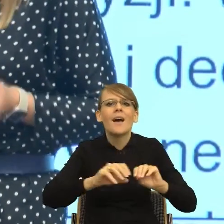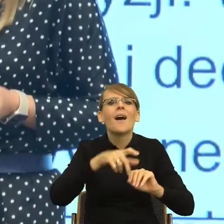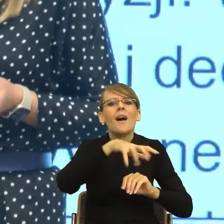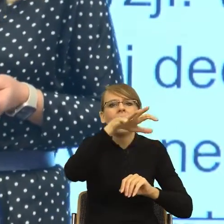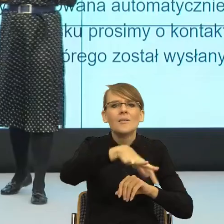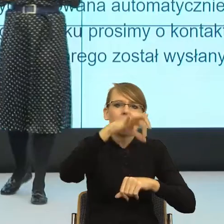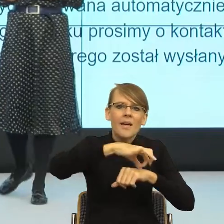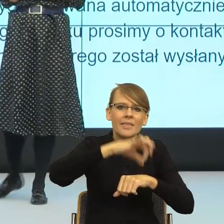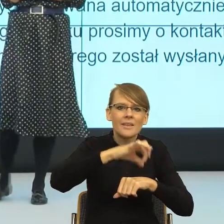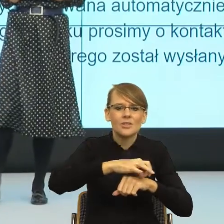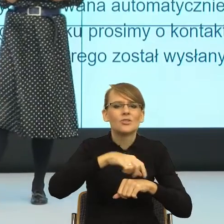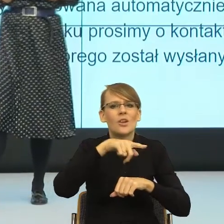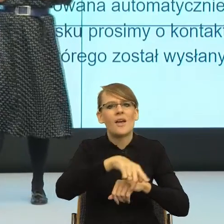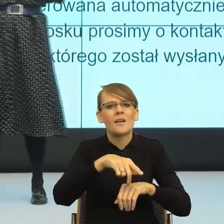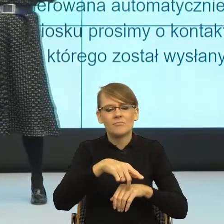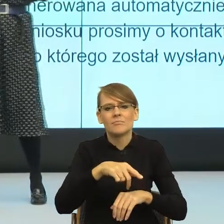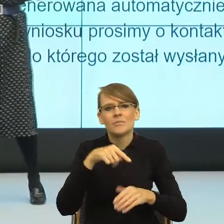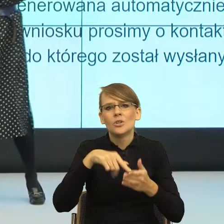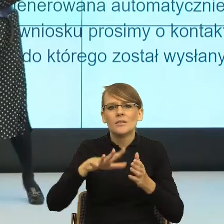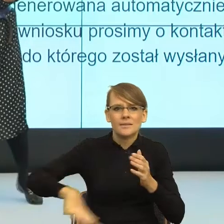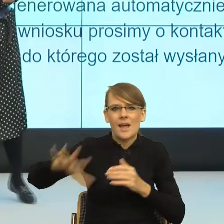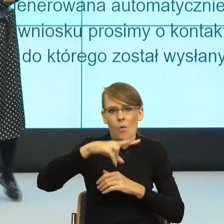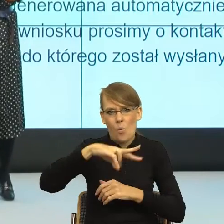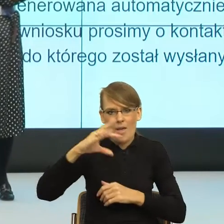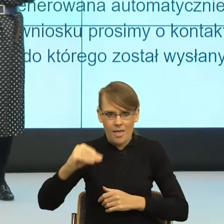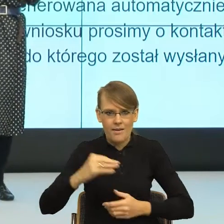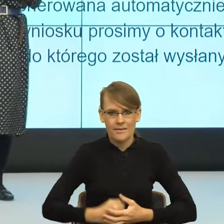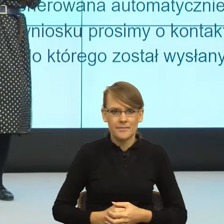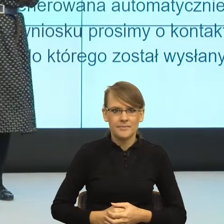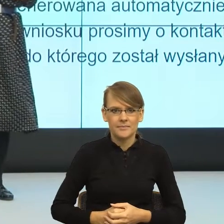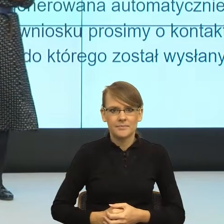Europejskiej i właściwie te projekty już są na ukończeniu.